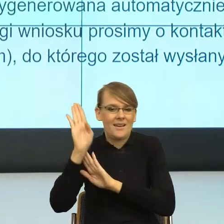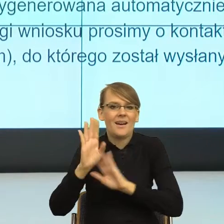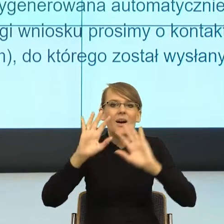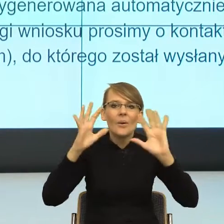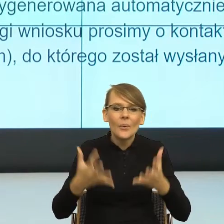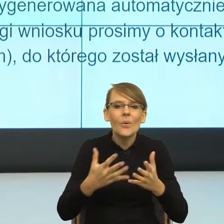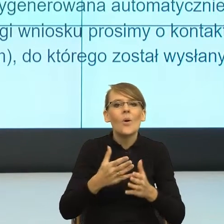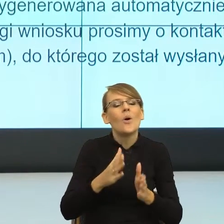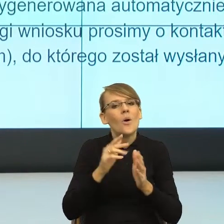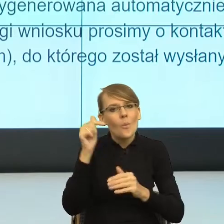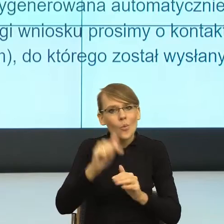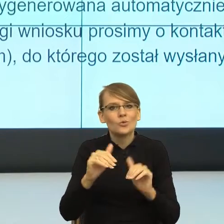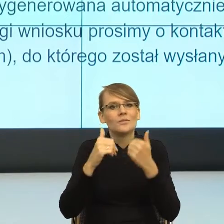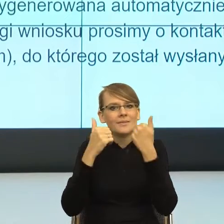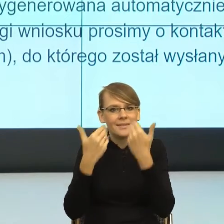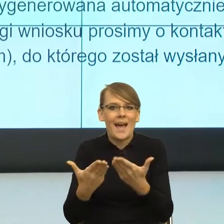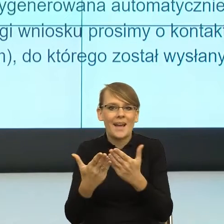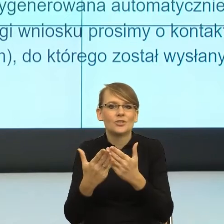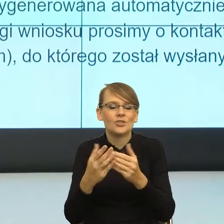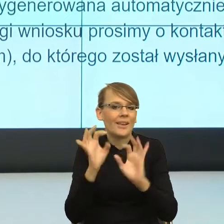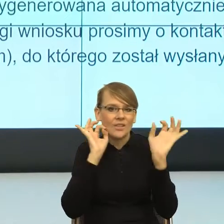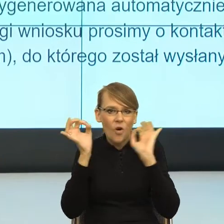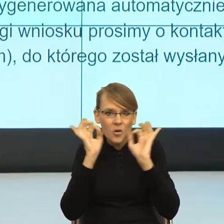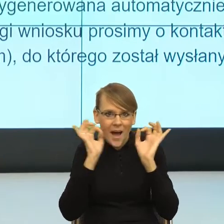Teoria relewancji w języku mówi: daj mi tyle informacji, ile jest niezbędne,